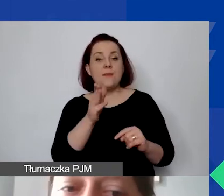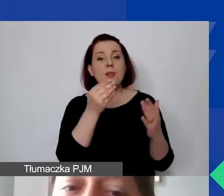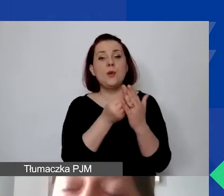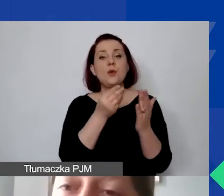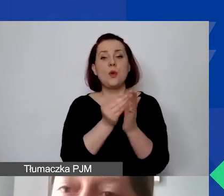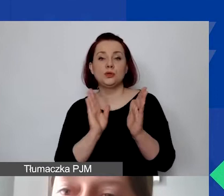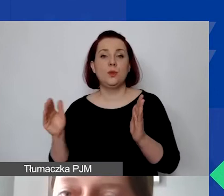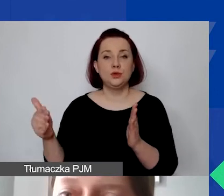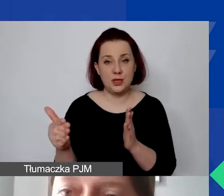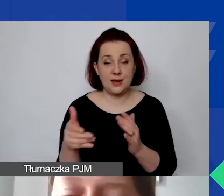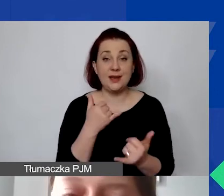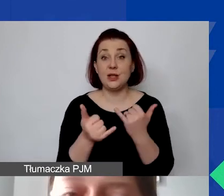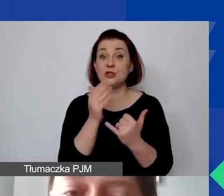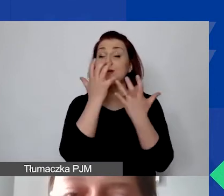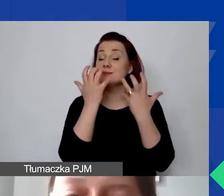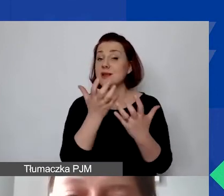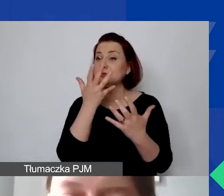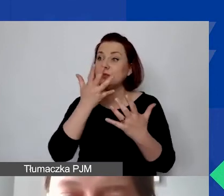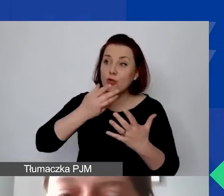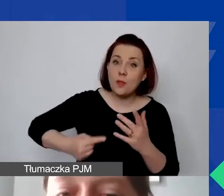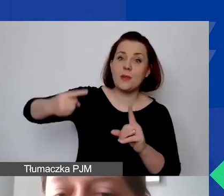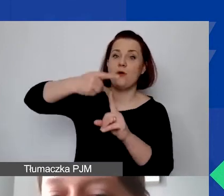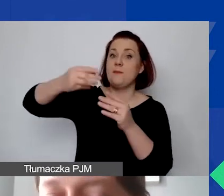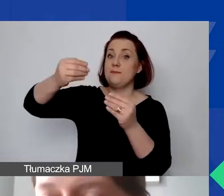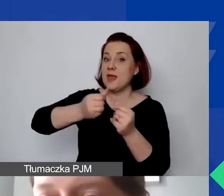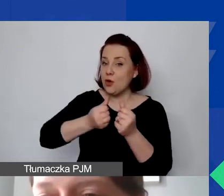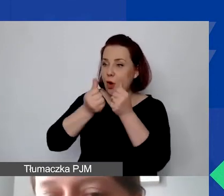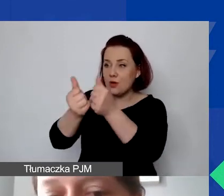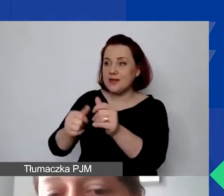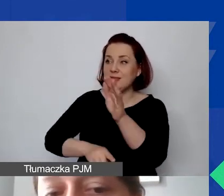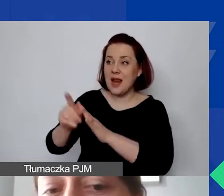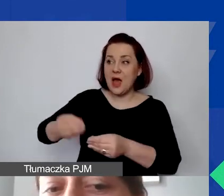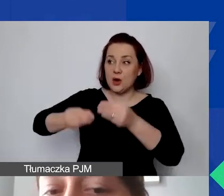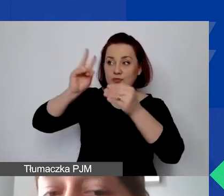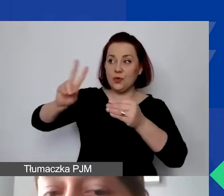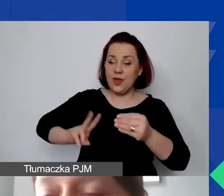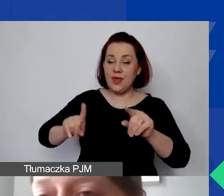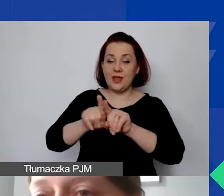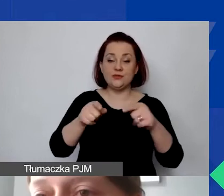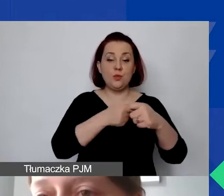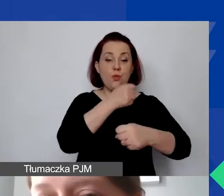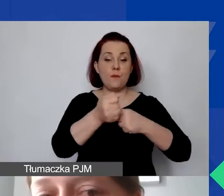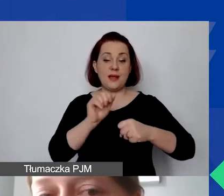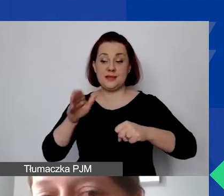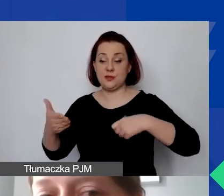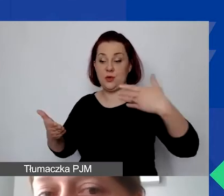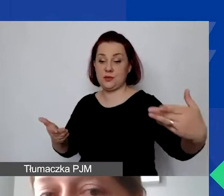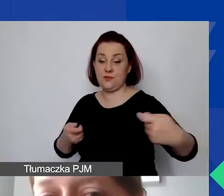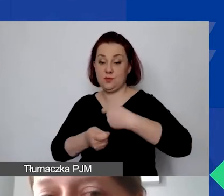Jeżeli będą państwo starać się o dodatkowe środki na rozwój instytucjonalny i współpracę dwustronną, analogicznie każda z tych części będzie dzieliła się